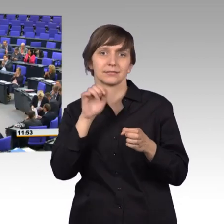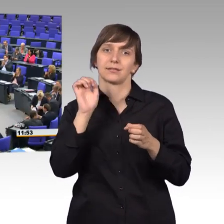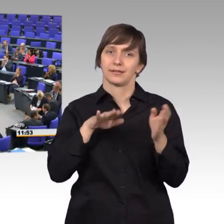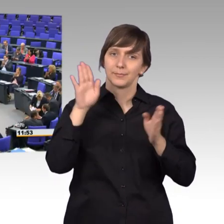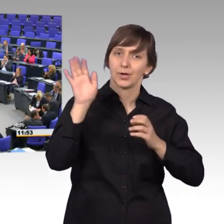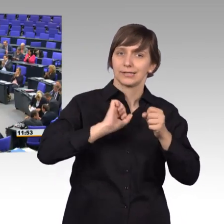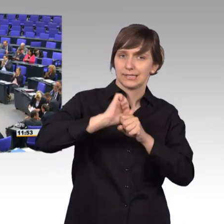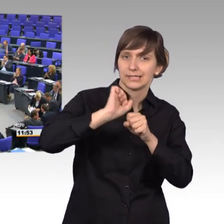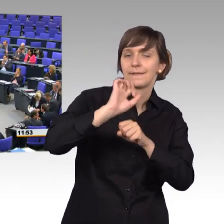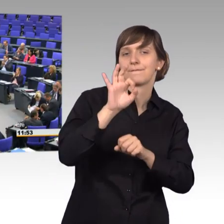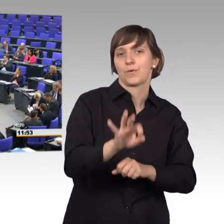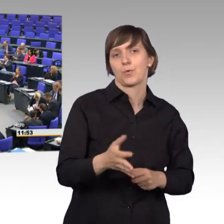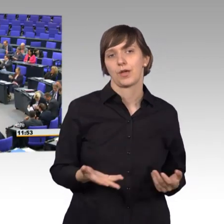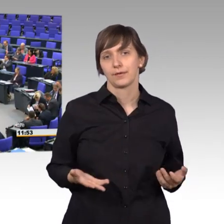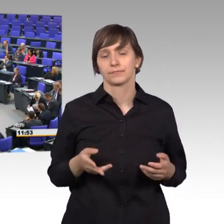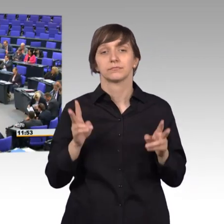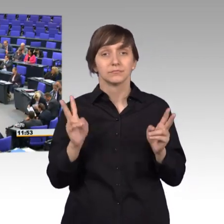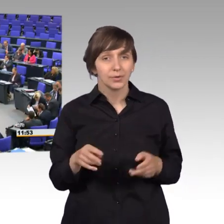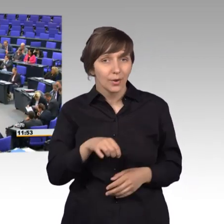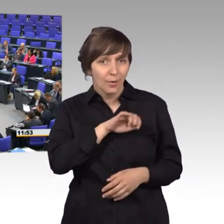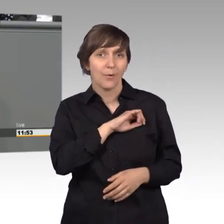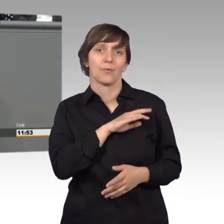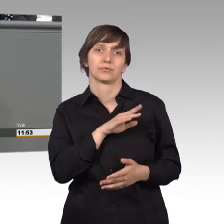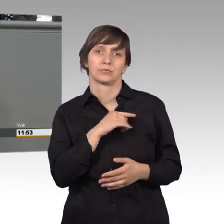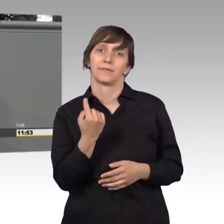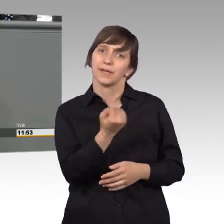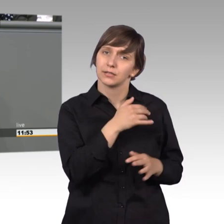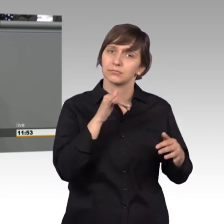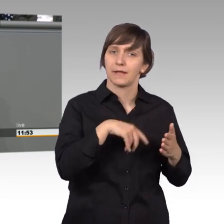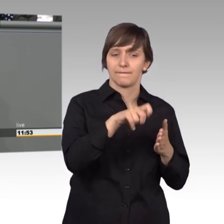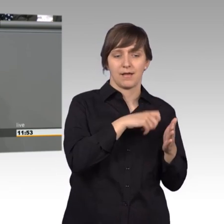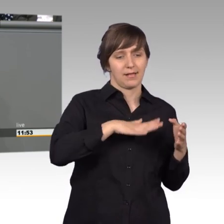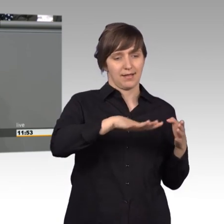Es lohnt sich nämlich. Neben unserer Wahlkreisarbeit ist hier die Möglichkeit,